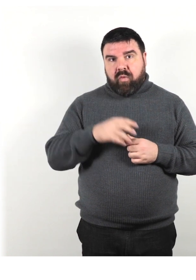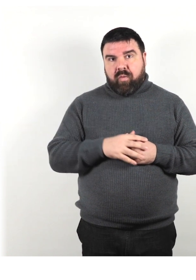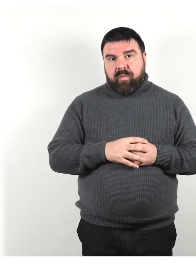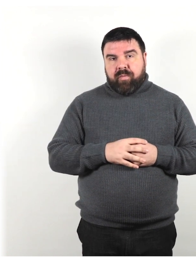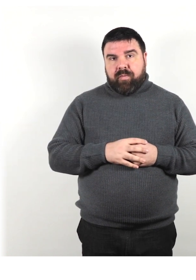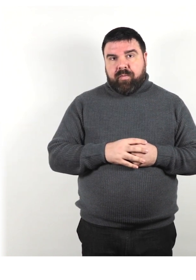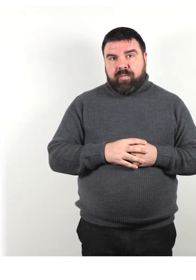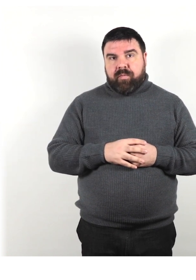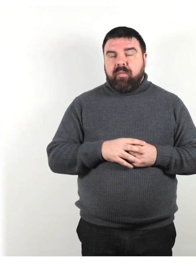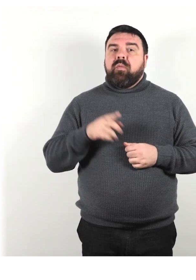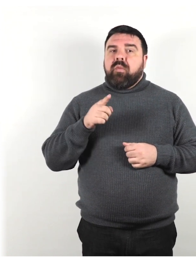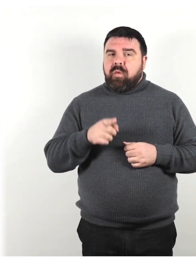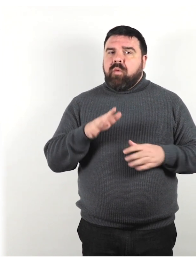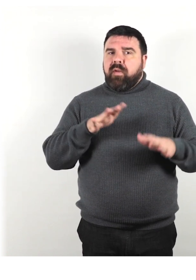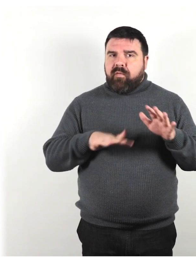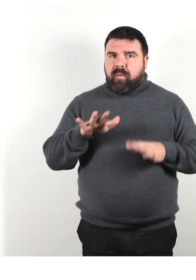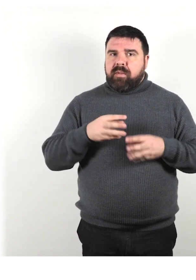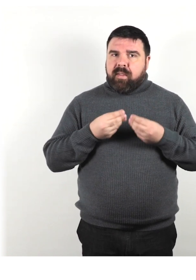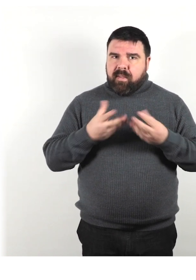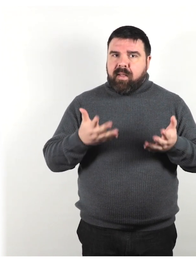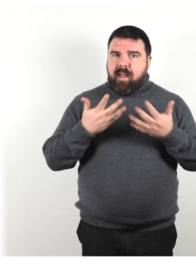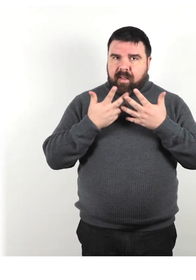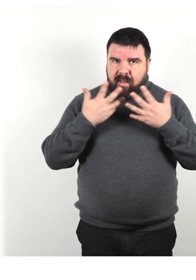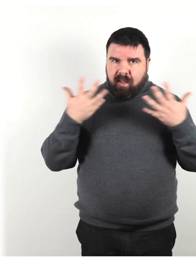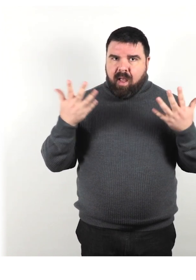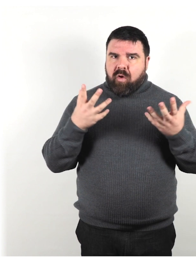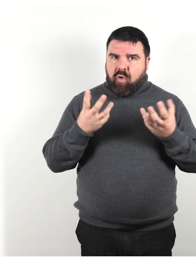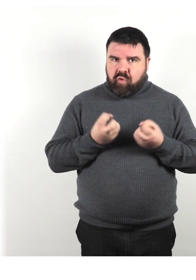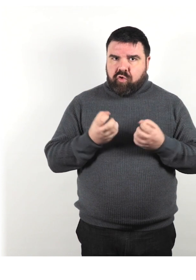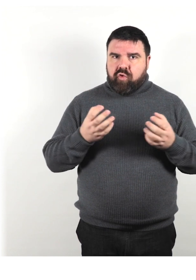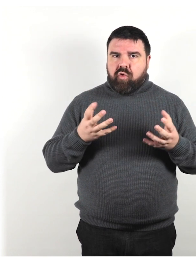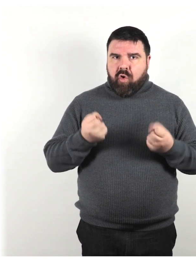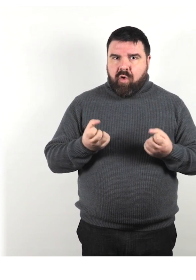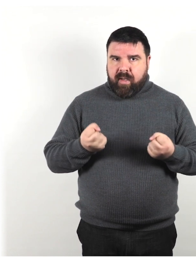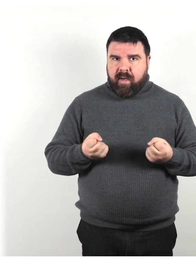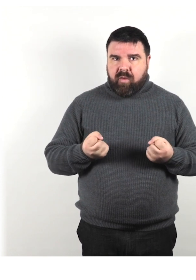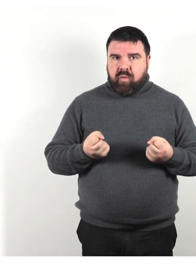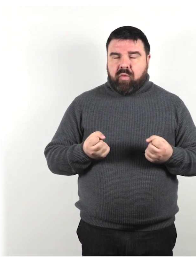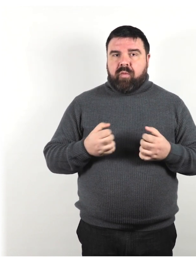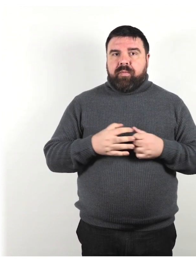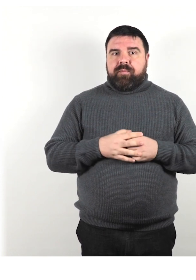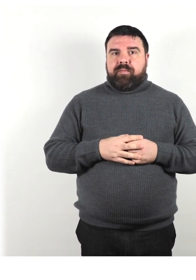Offri informazioni in modo chiaro, conciso, concreto, utilizzando parole semplici.